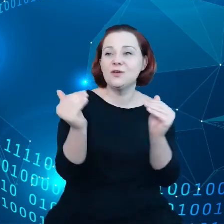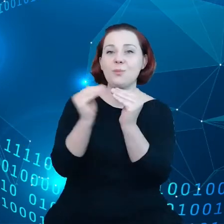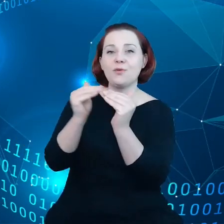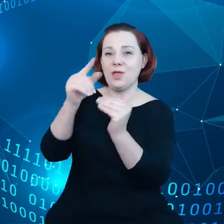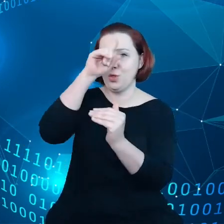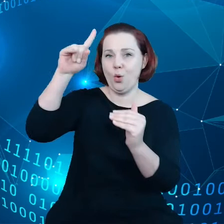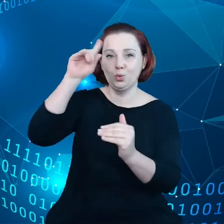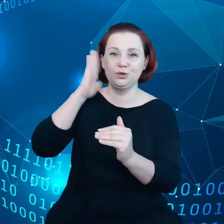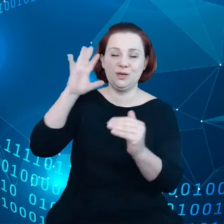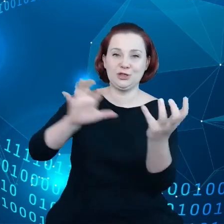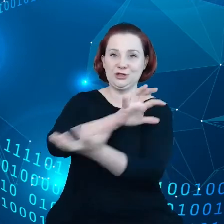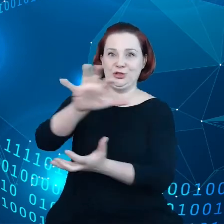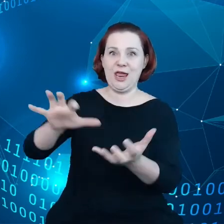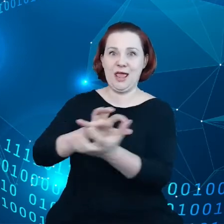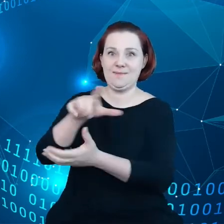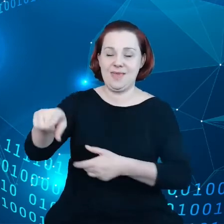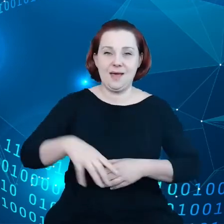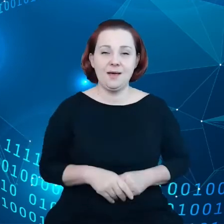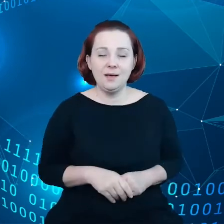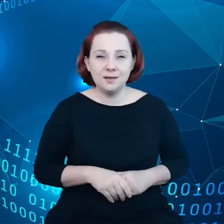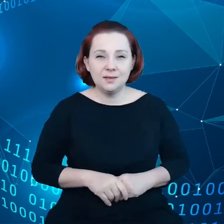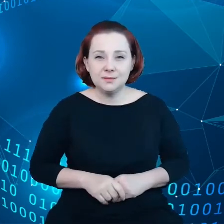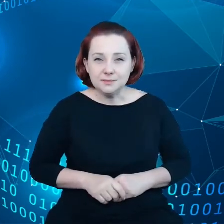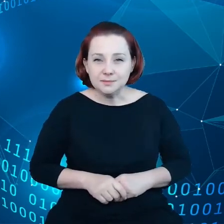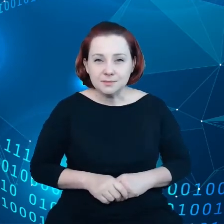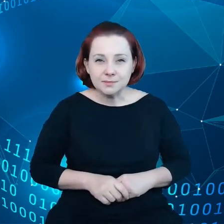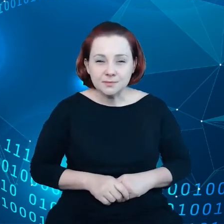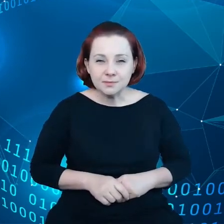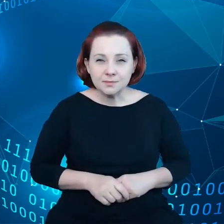i że Internet rzeczy rozszerzy się.